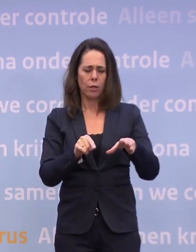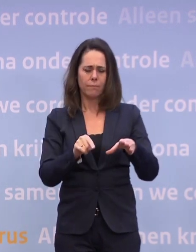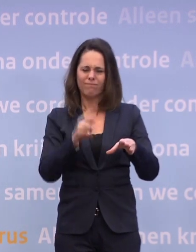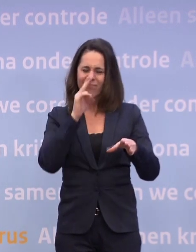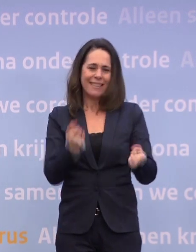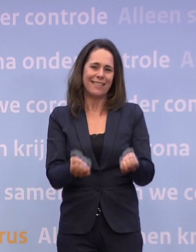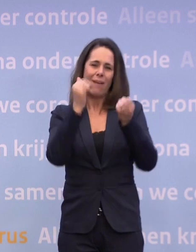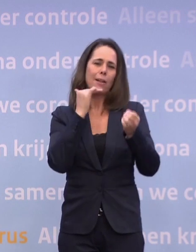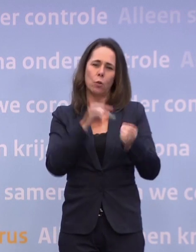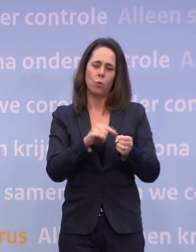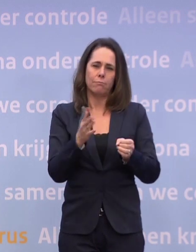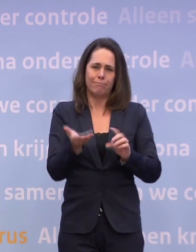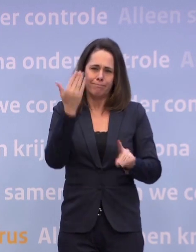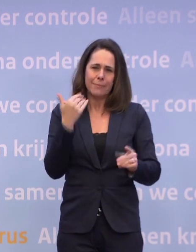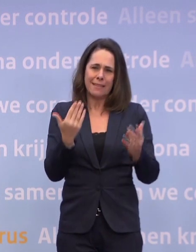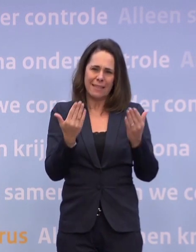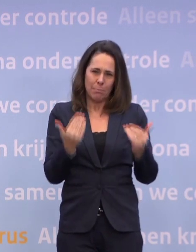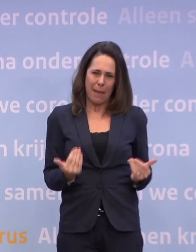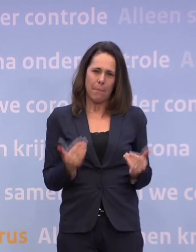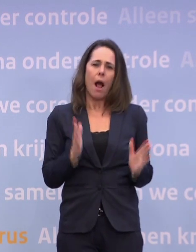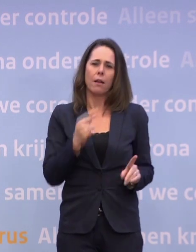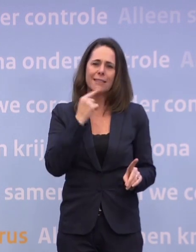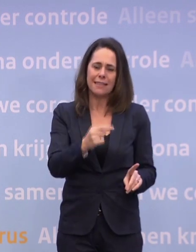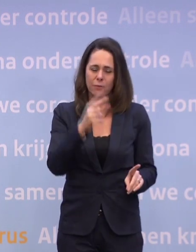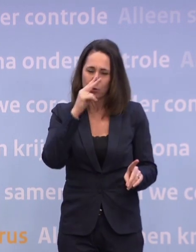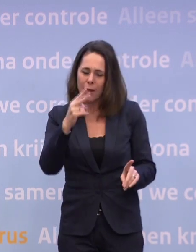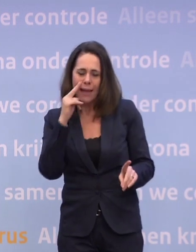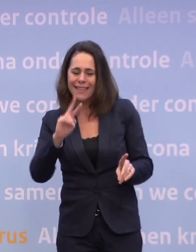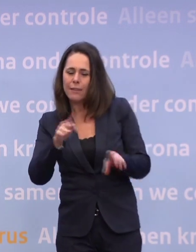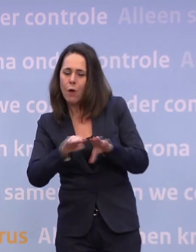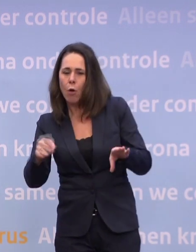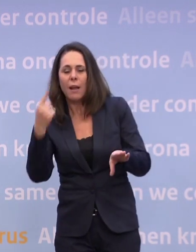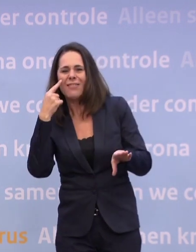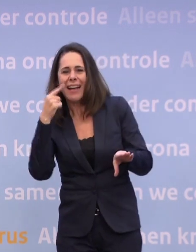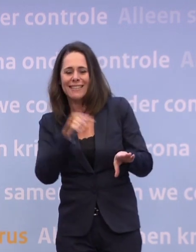We willen opnieuw kijken naar het niveau 'waakzaam'... ...of we daar voldoende doen. We hebben tegen de Kamer gezegd: Met het OMT...